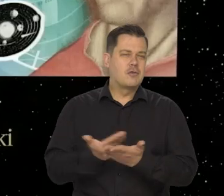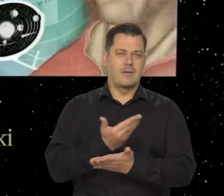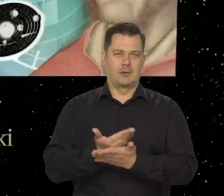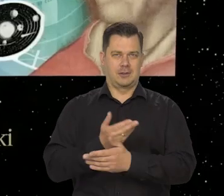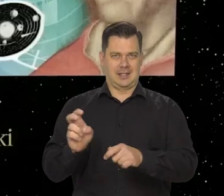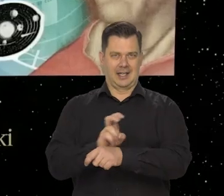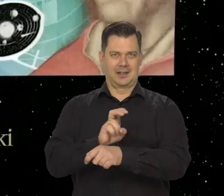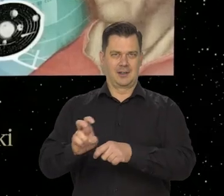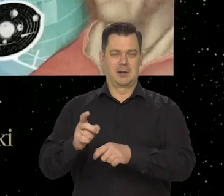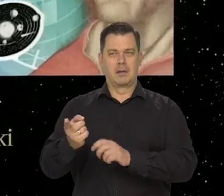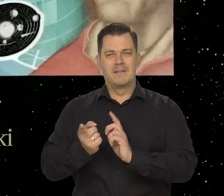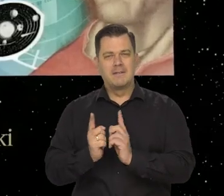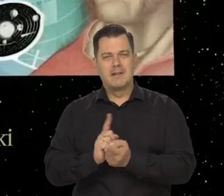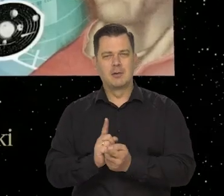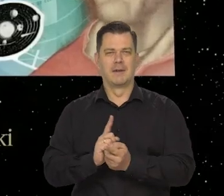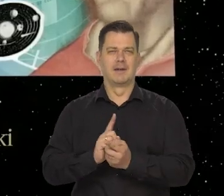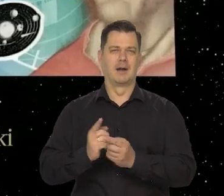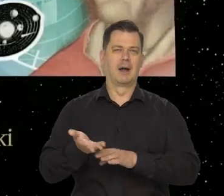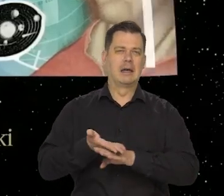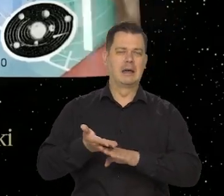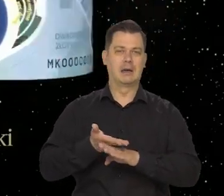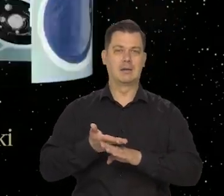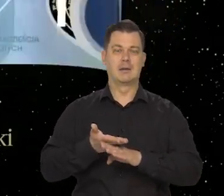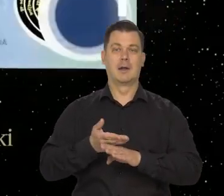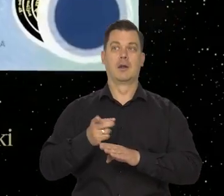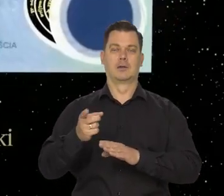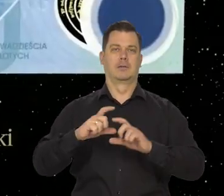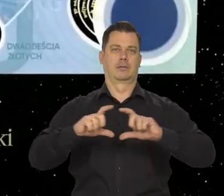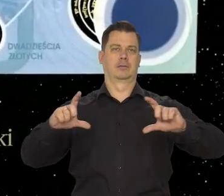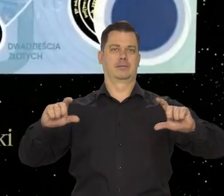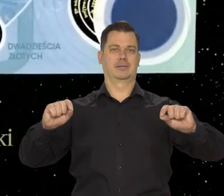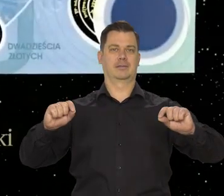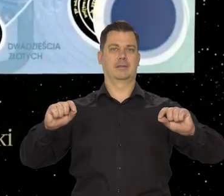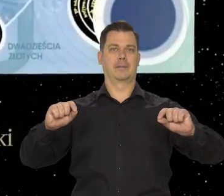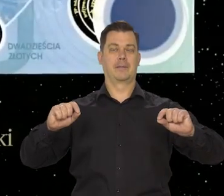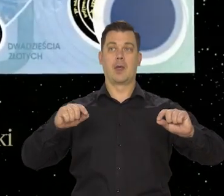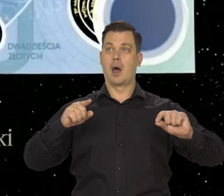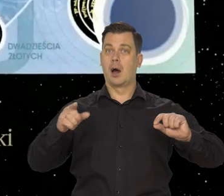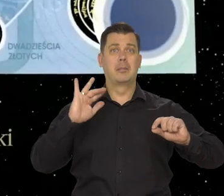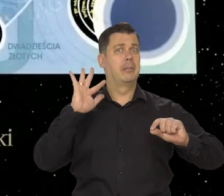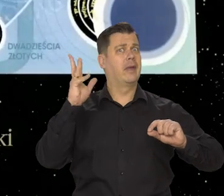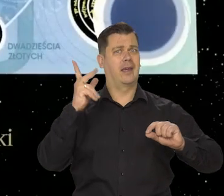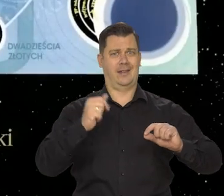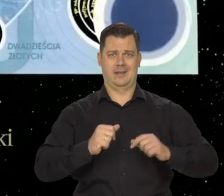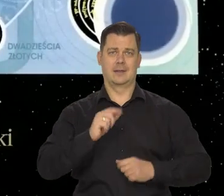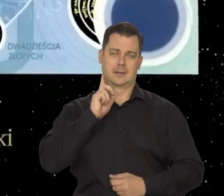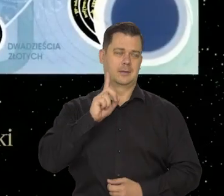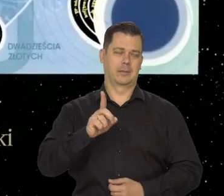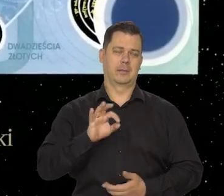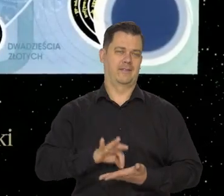między tymi, co podrabiają a tymi, co zabezpieczają banknoty, ale jest wyjątkowo piękny, to na pewno.